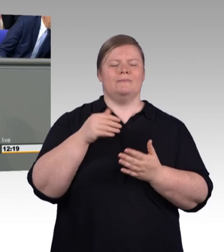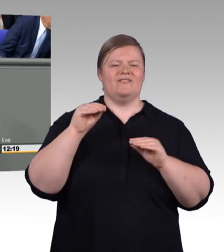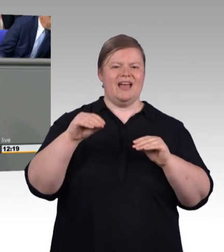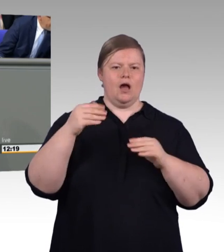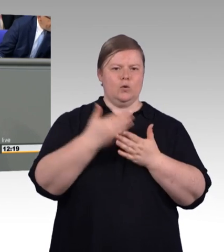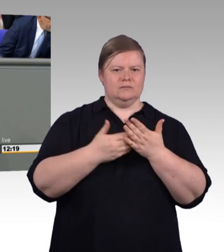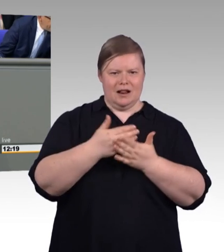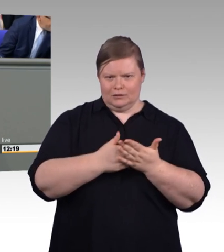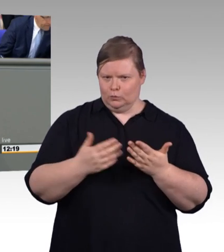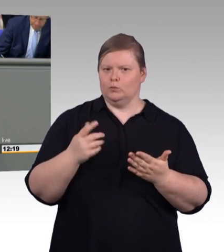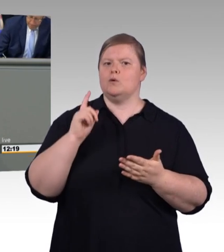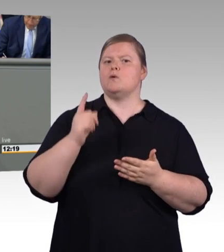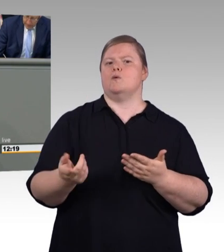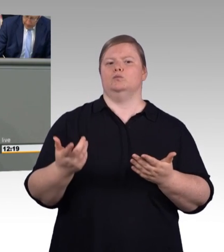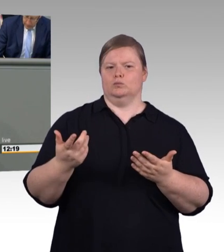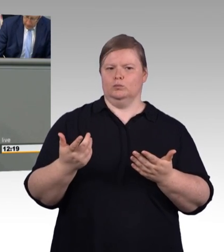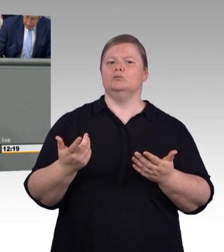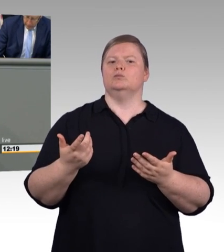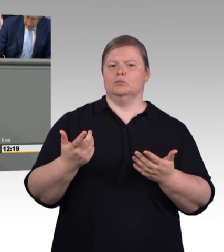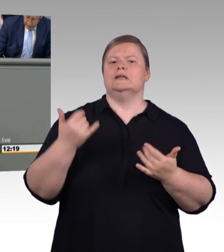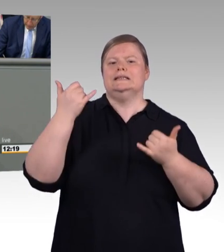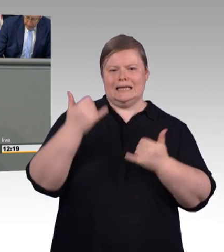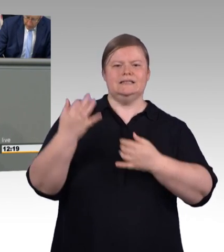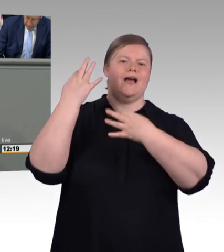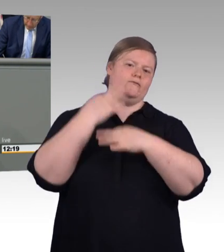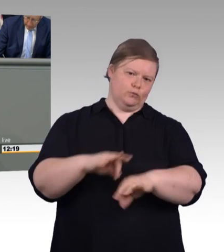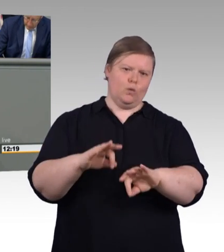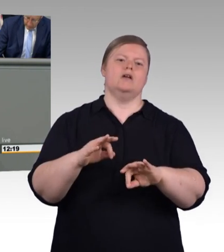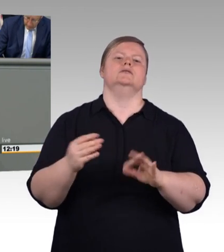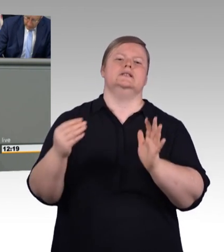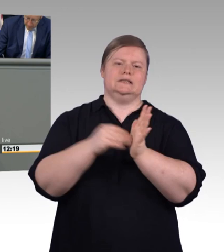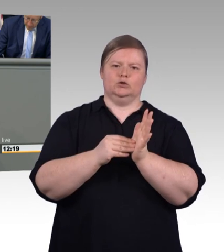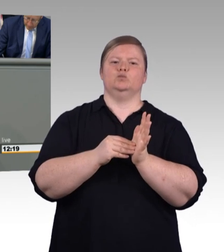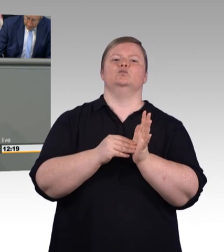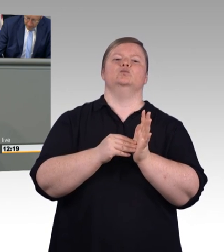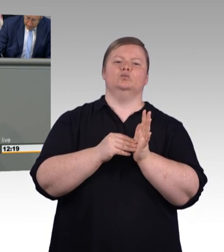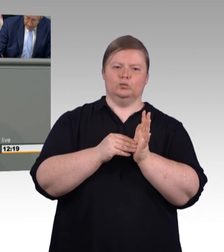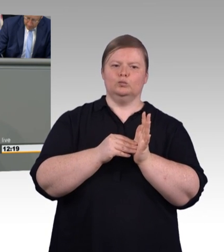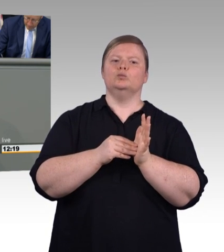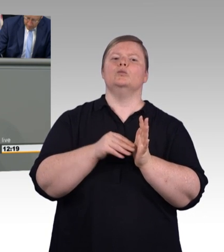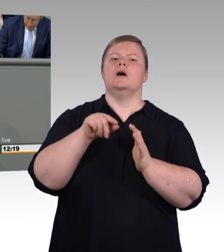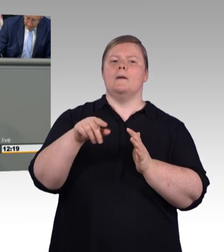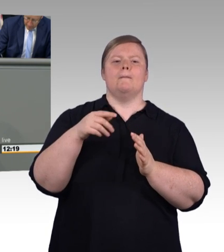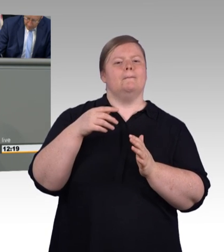werden wir das Aufstiegs BAföG noch anpassen und novellieren. Wir sorgen mit diesen Maßnahmen für mehr Sicherheit in der Ausbildung, weil wir wollen, dass Leistung